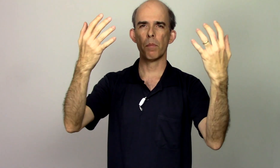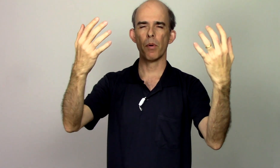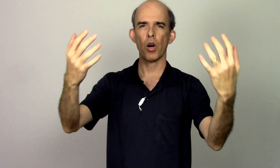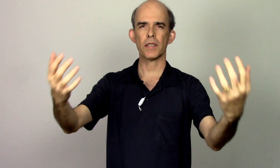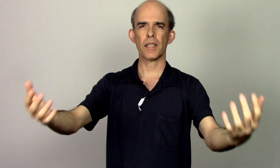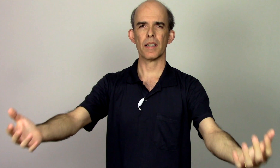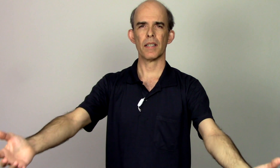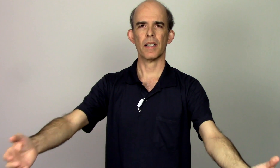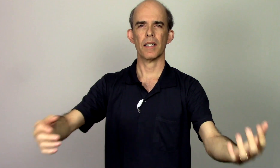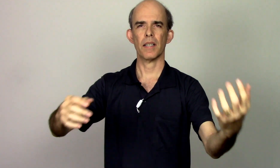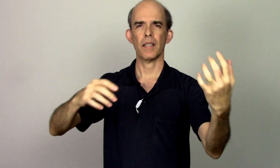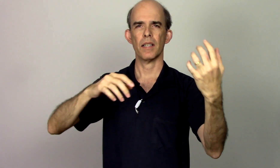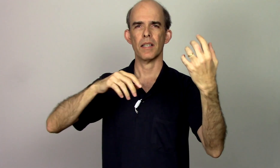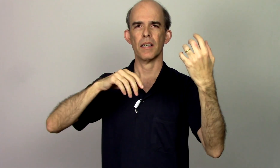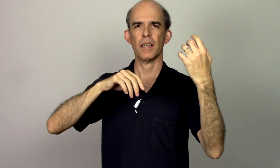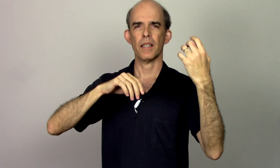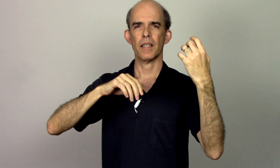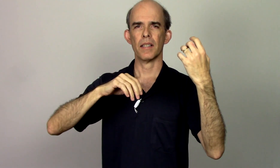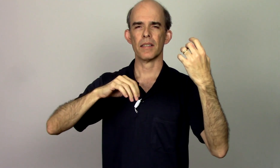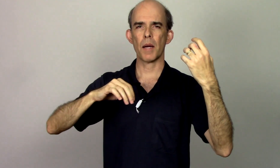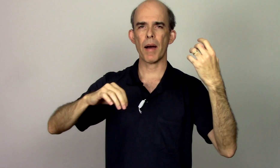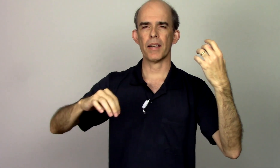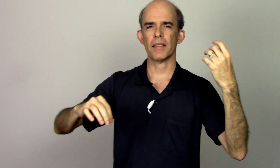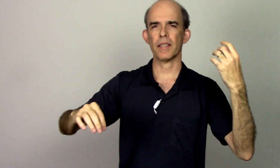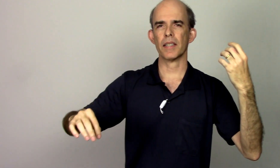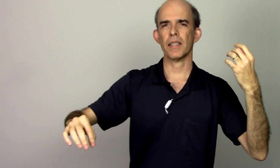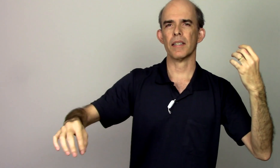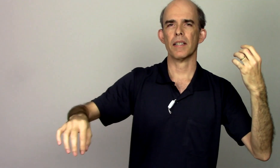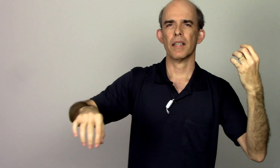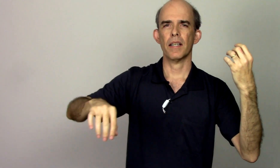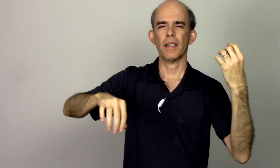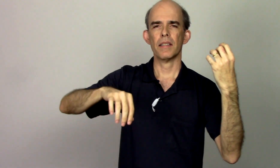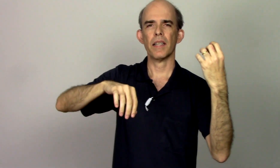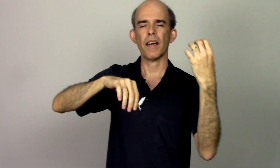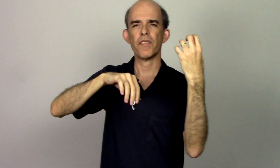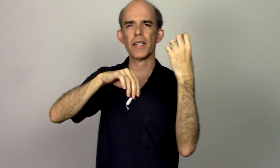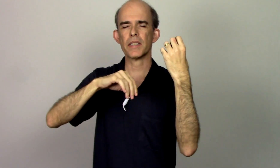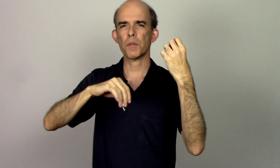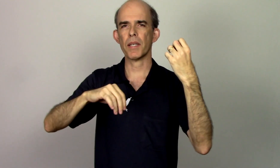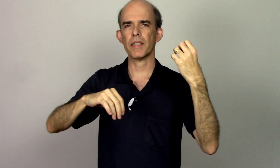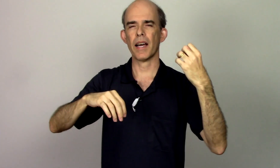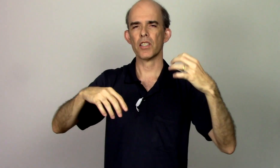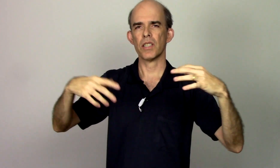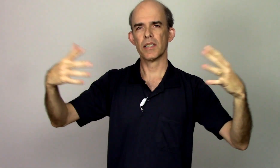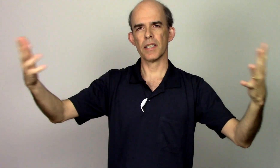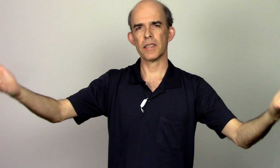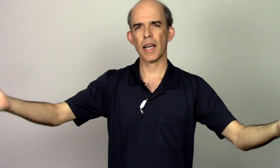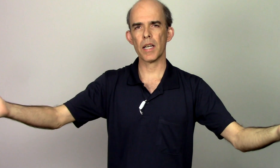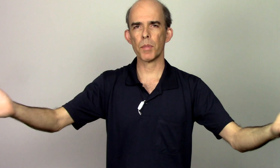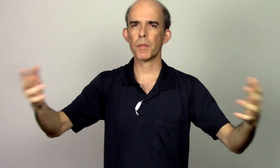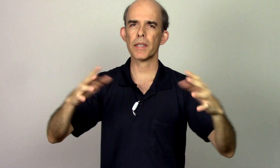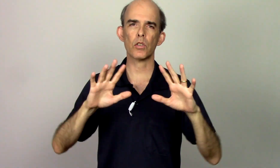possa trabalhando aqui ter a flexibilidade necessária também pra estar